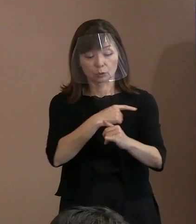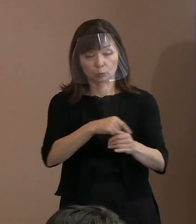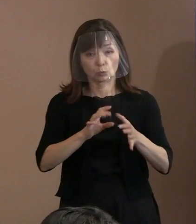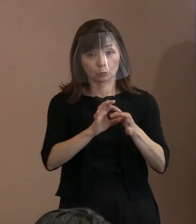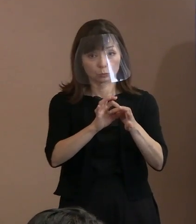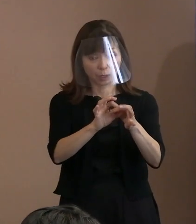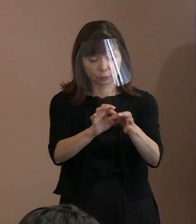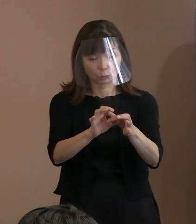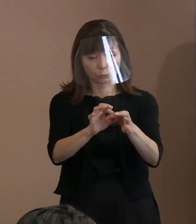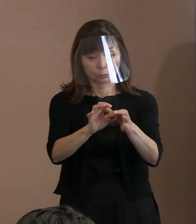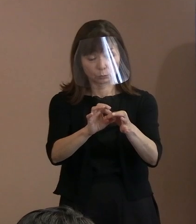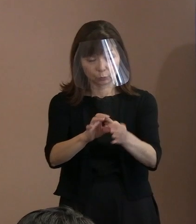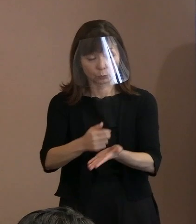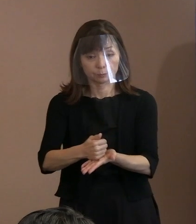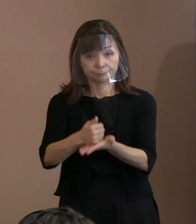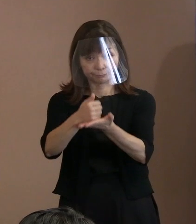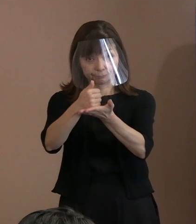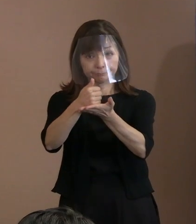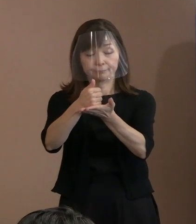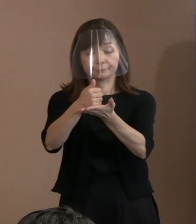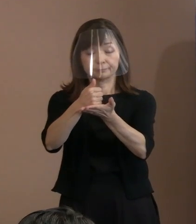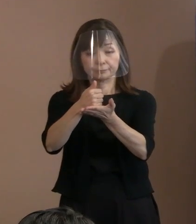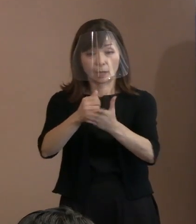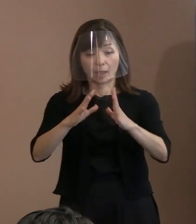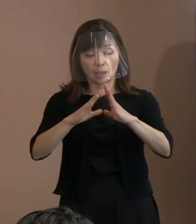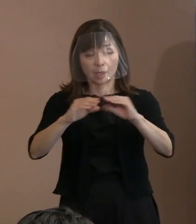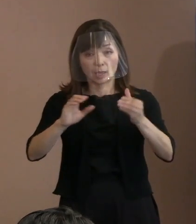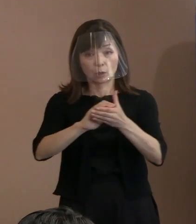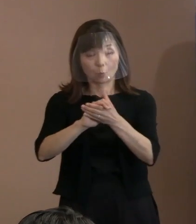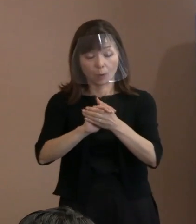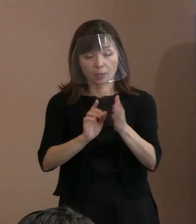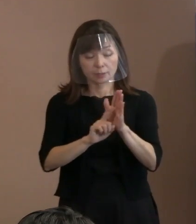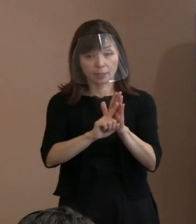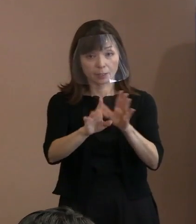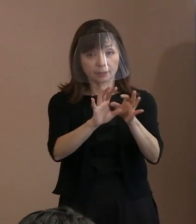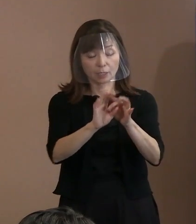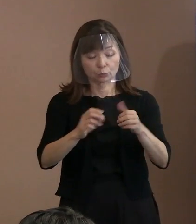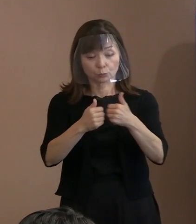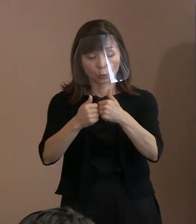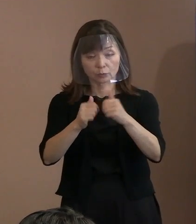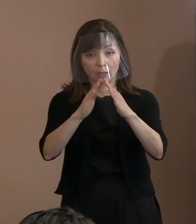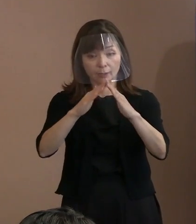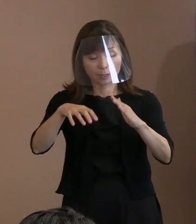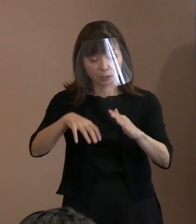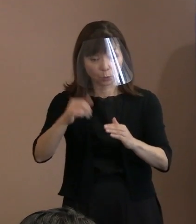平和宣言に関する懇談会での意見を踏まえて 起草をいたしました｡